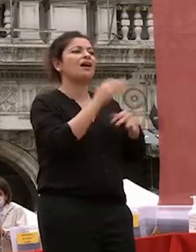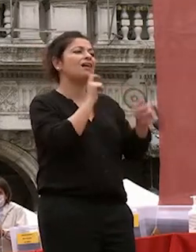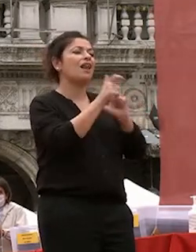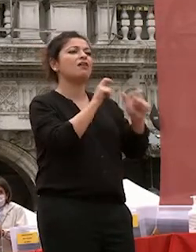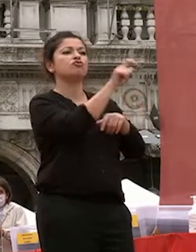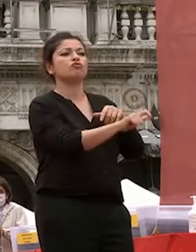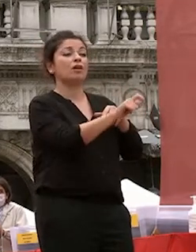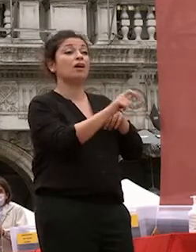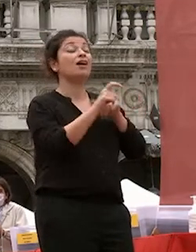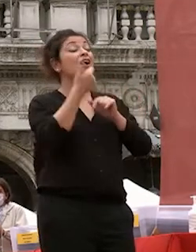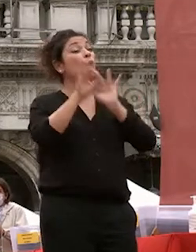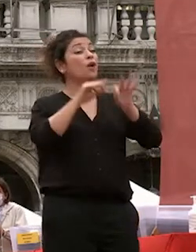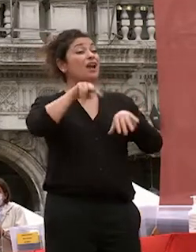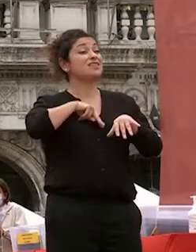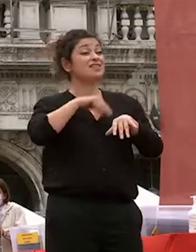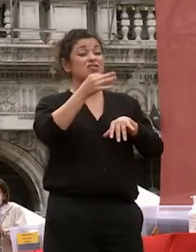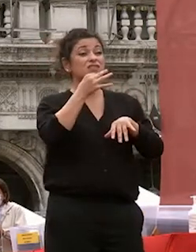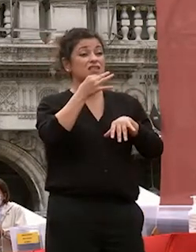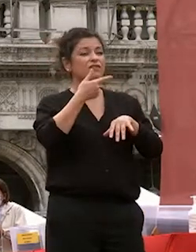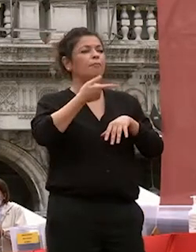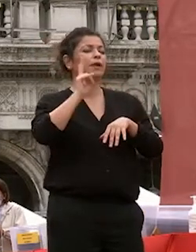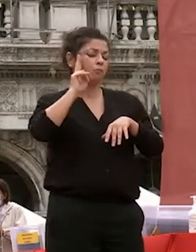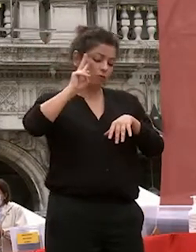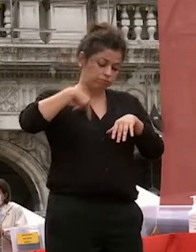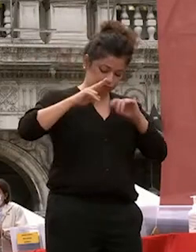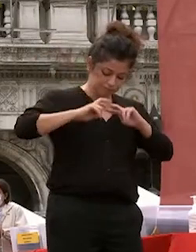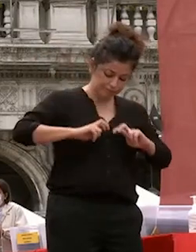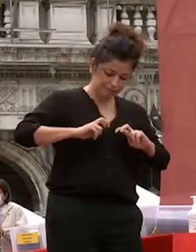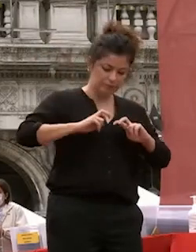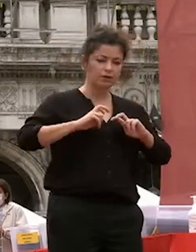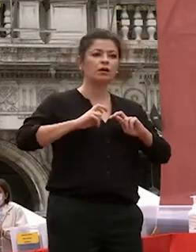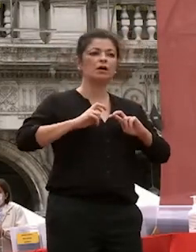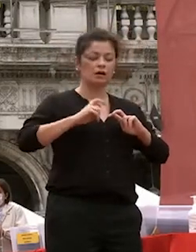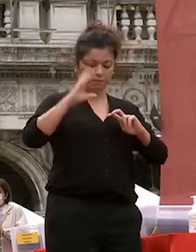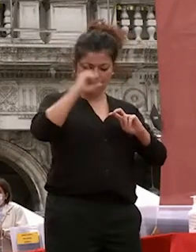innanzitutto guardare dentro noi stessi cercare i moti più re con di re conditi